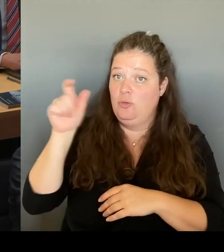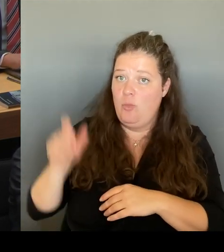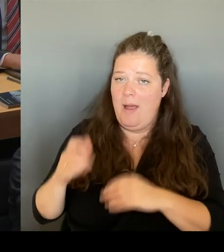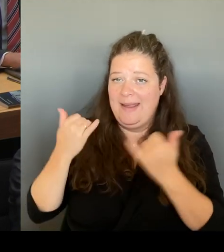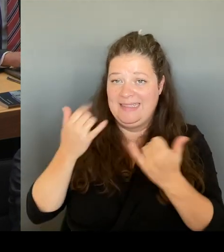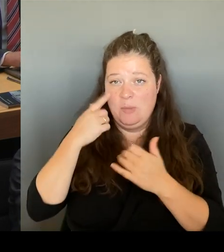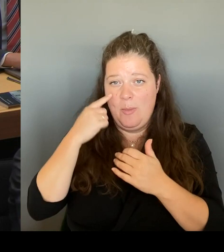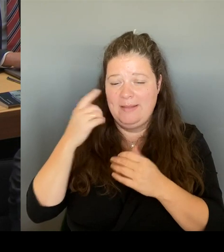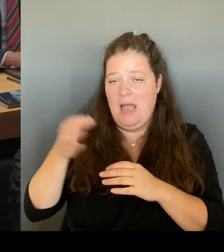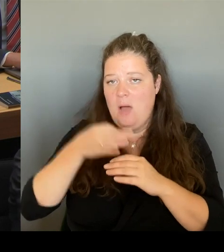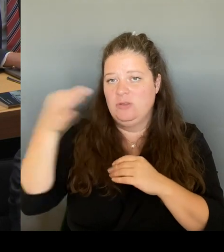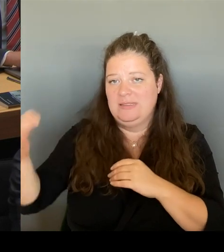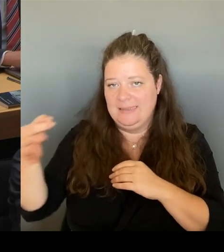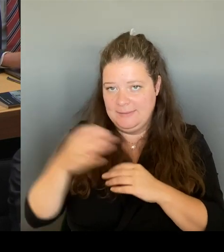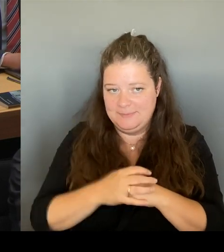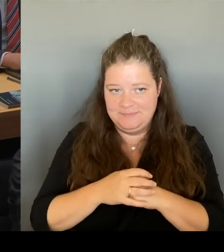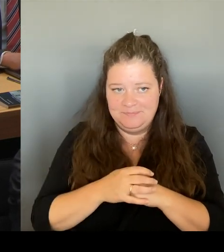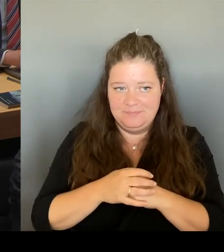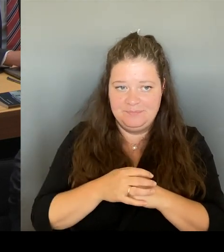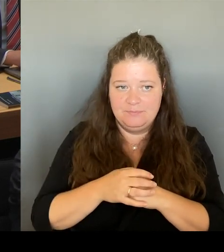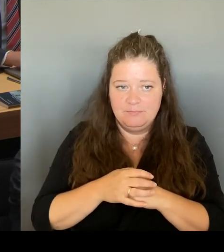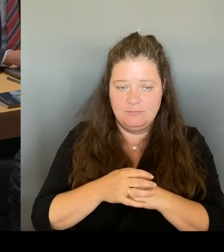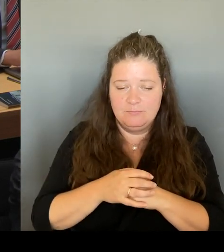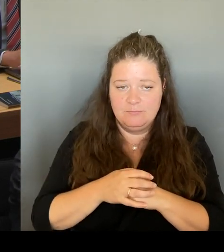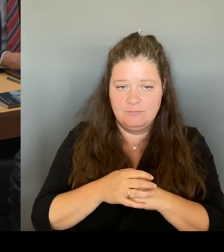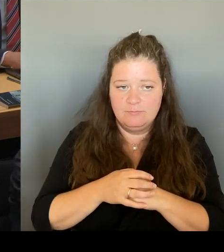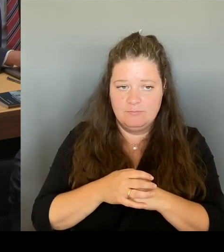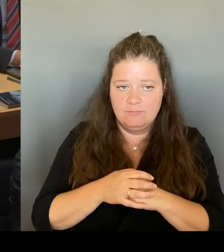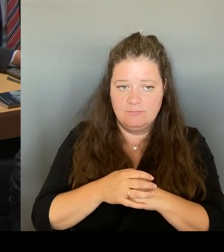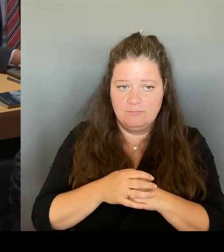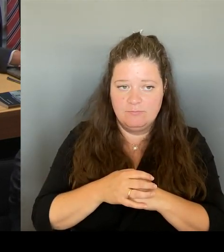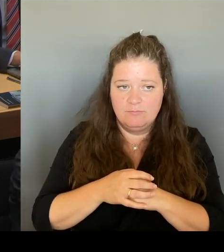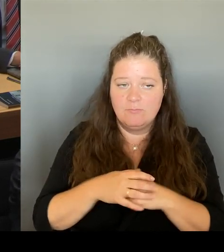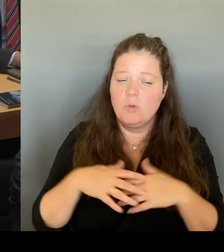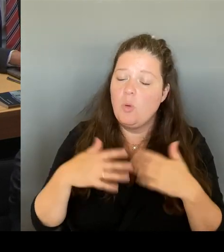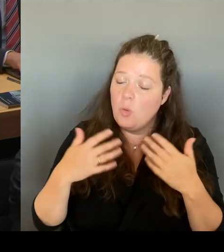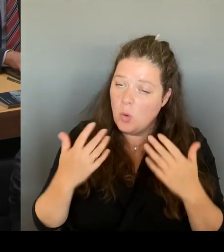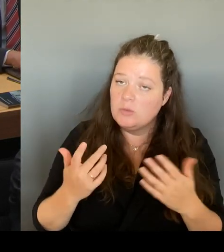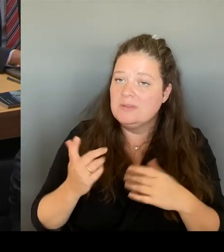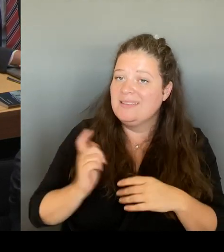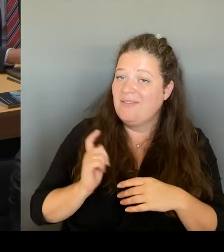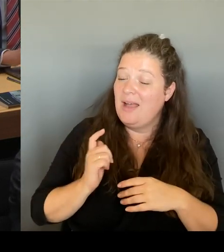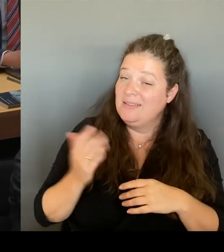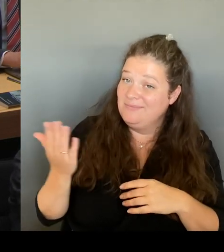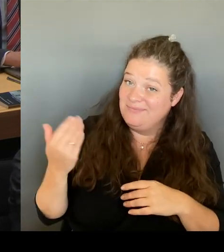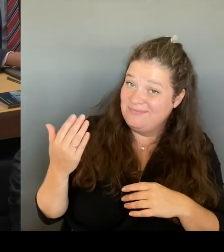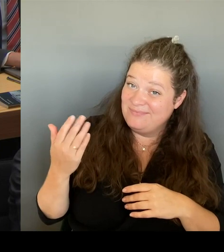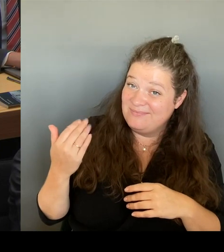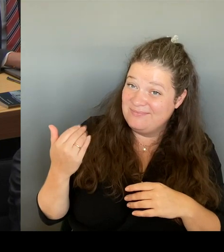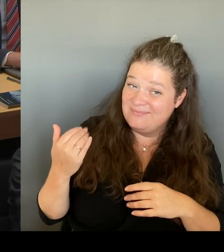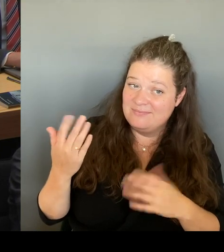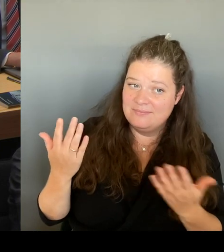lassen, dass wir nicht in einem wBiting ar, wie man so schön sagt. einsteigen, um sozusagen den